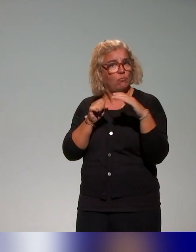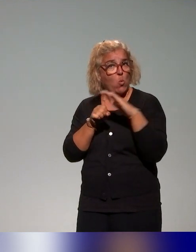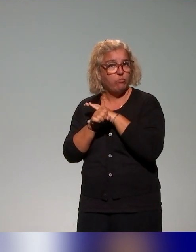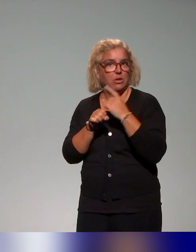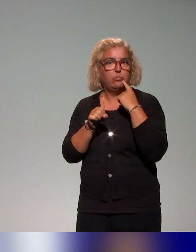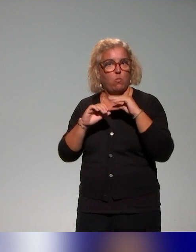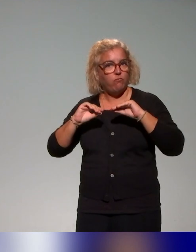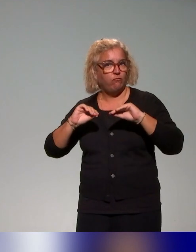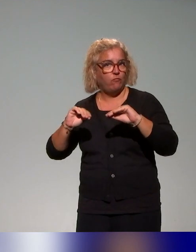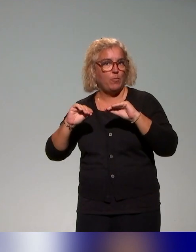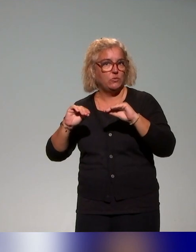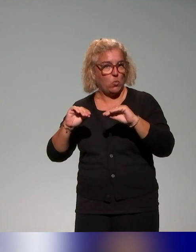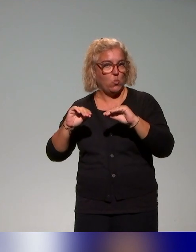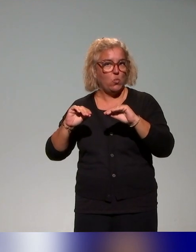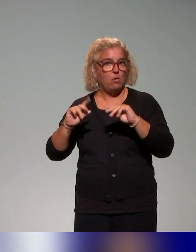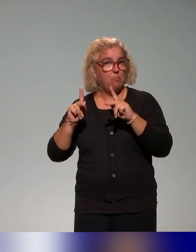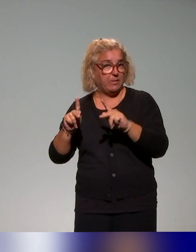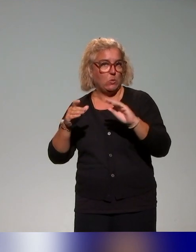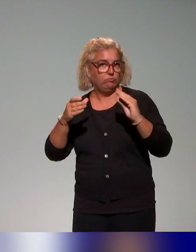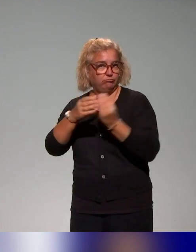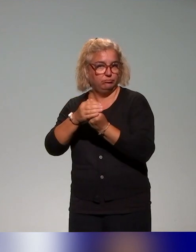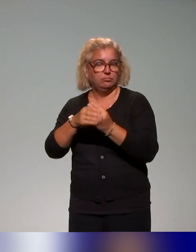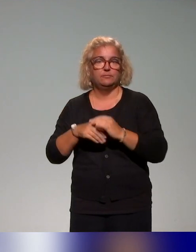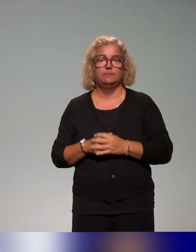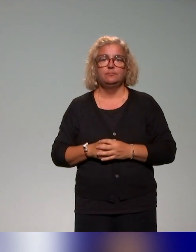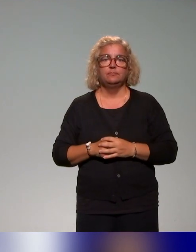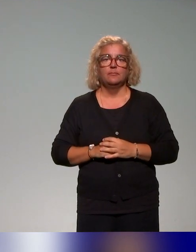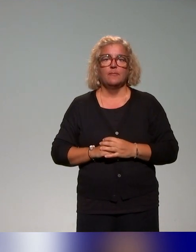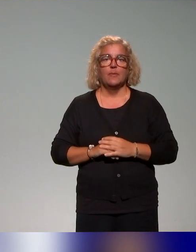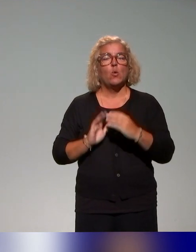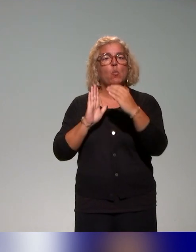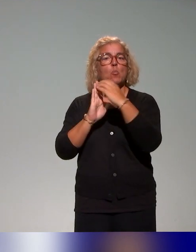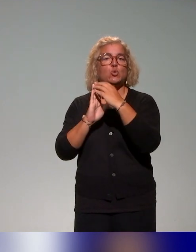autour de la pédagogie inclusive, donc des modules de type e-learning